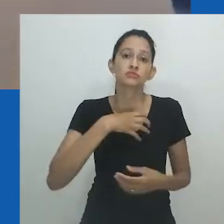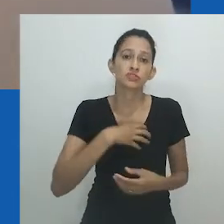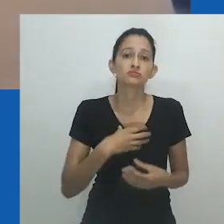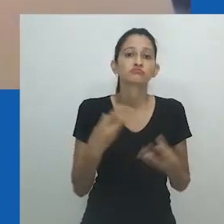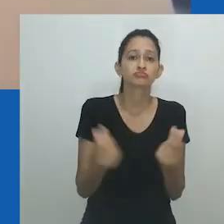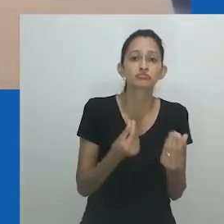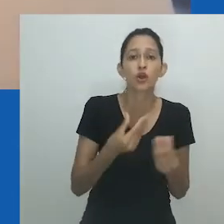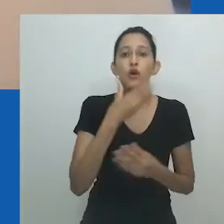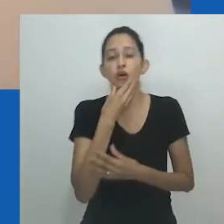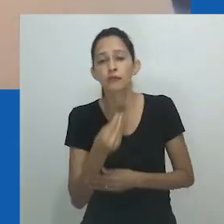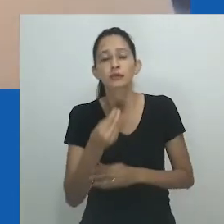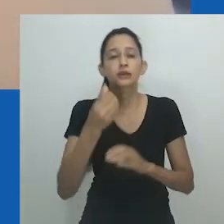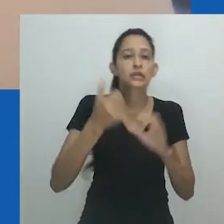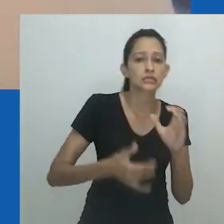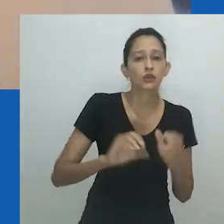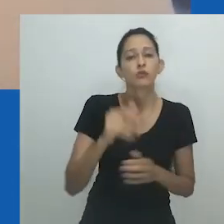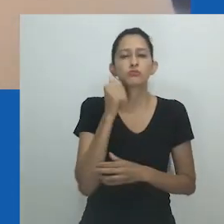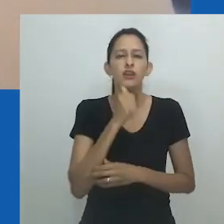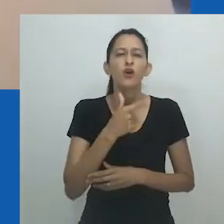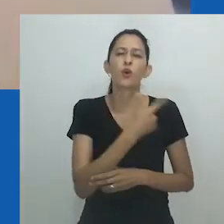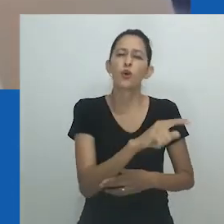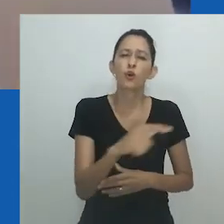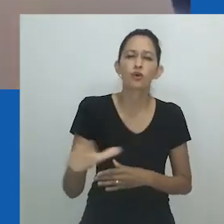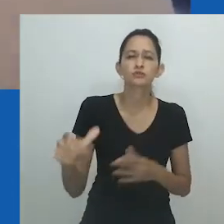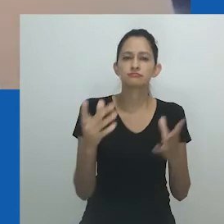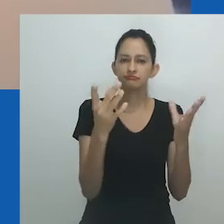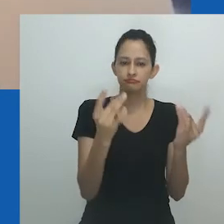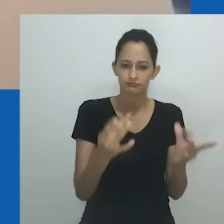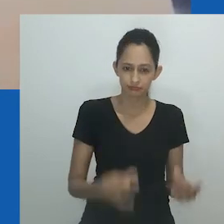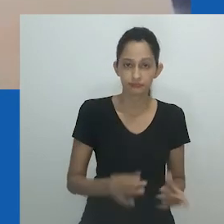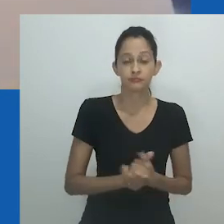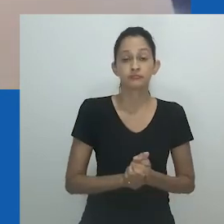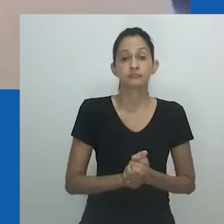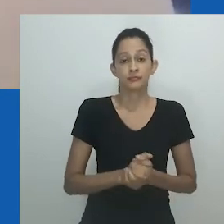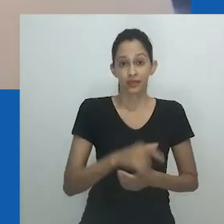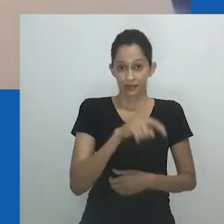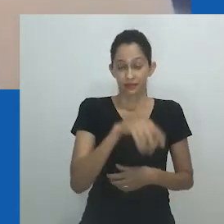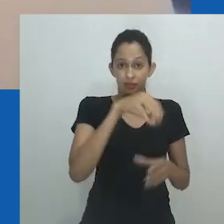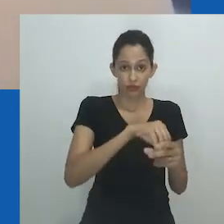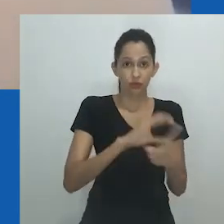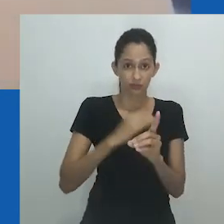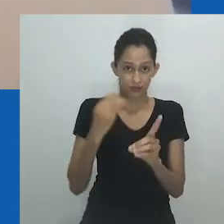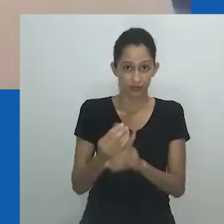intersexual; transgênero ou cisgênero; homem ou mulher; heterossexual, homossexual ou bissexual; binário ou não binário.